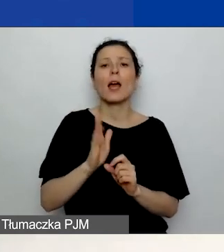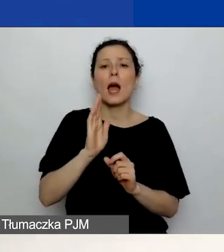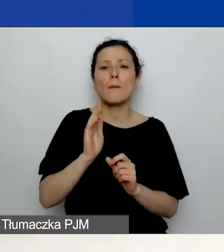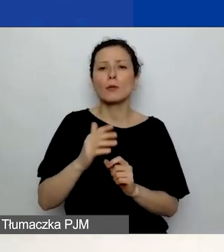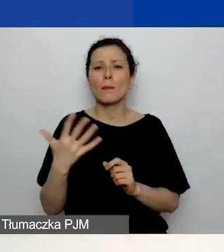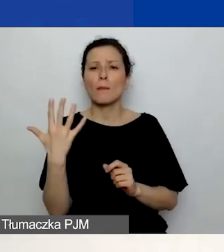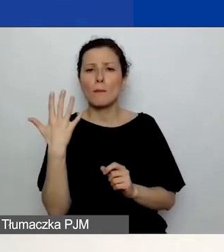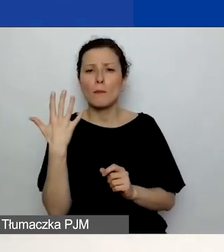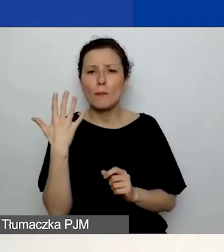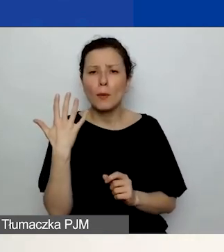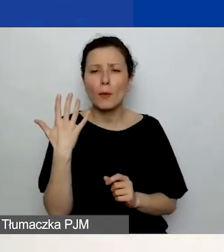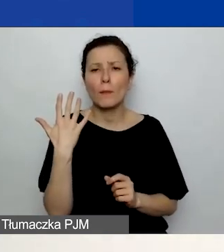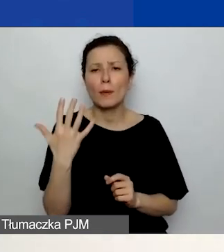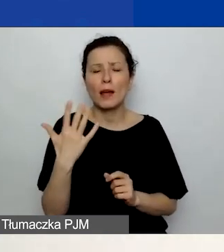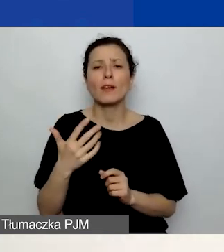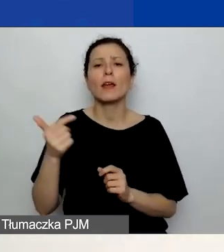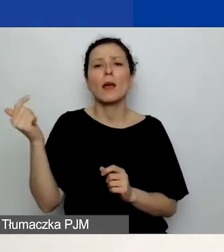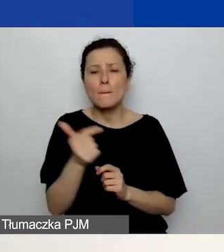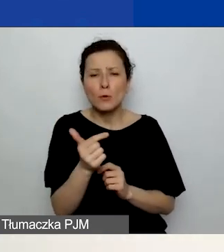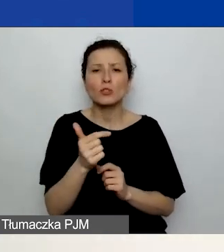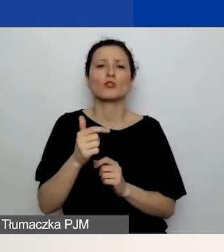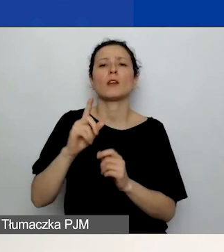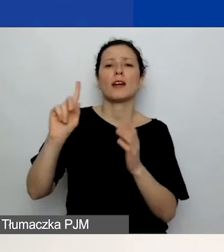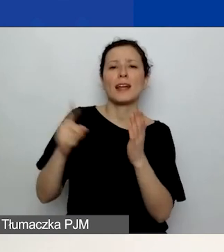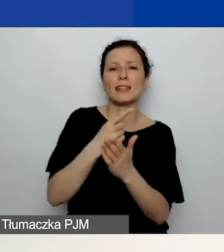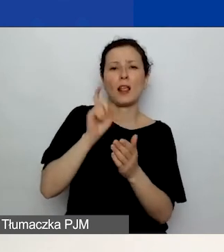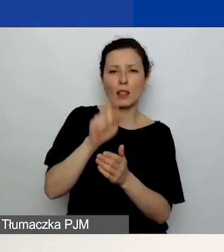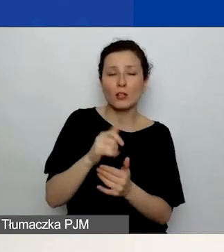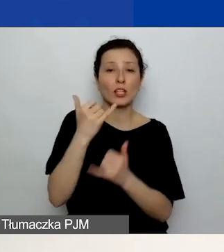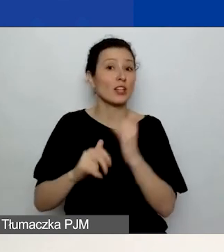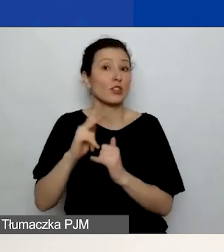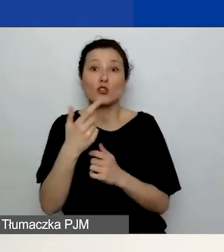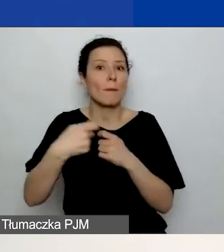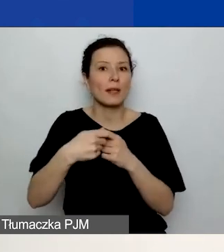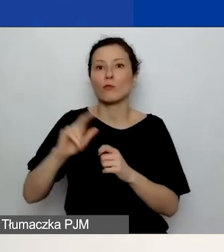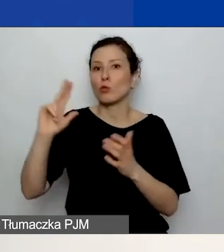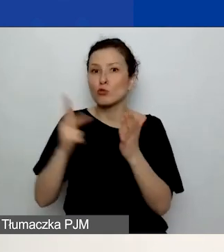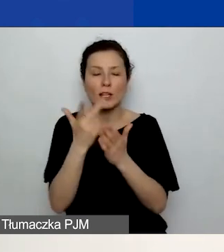Jeżeli macie jednego, to raz, jeżeli macie trzech, to trzy razy. Dodadzą wam się pola w odpowiedniej liczbie